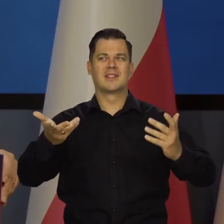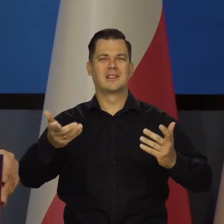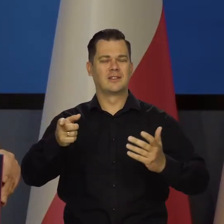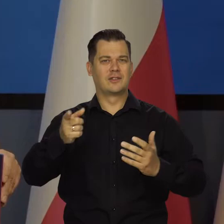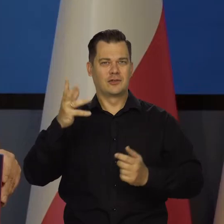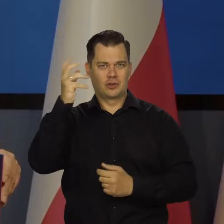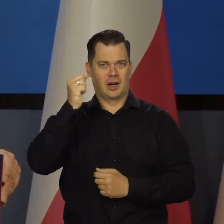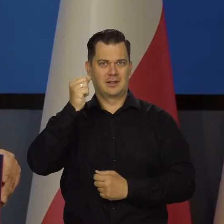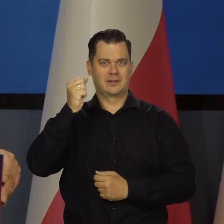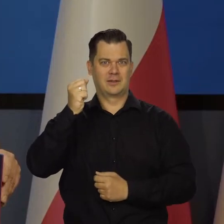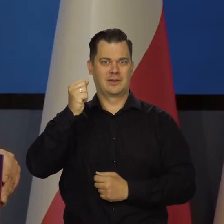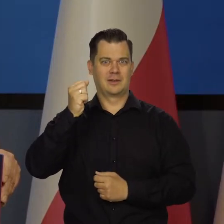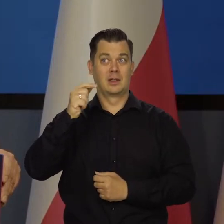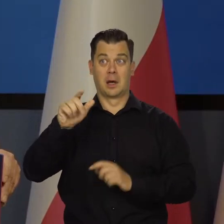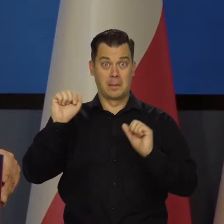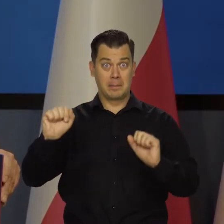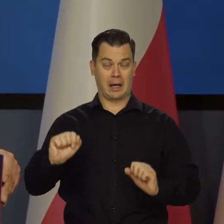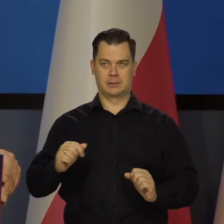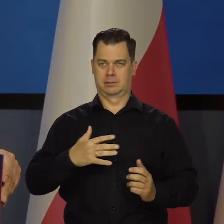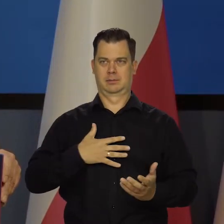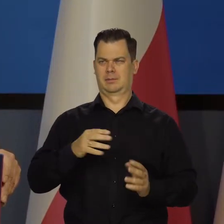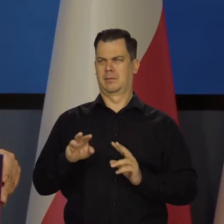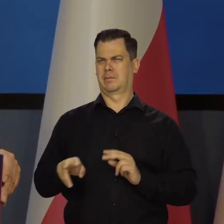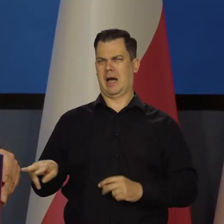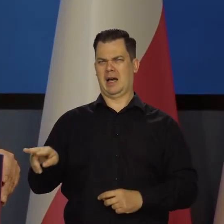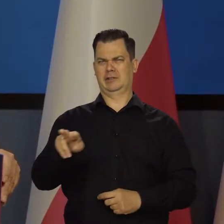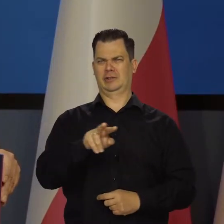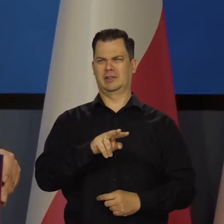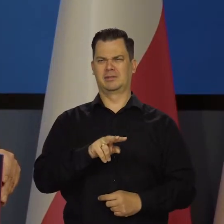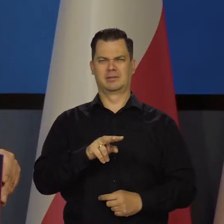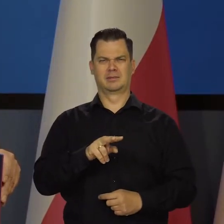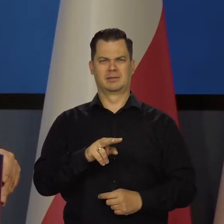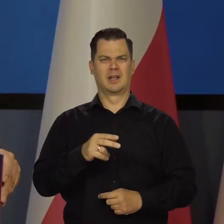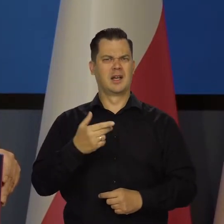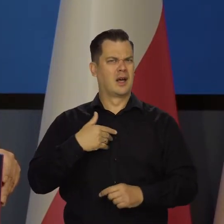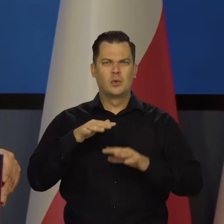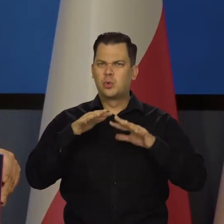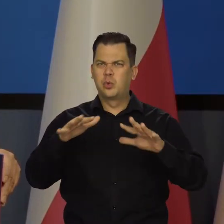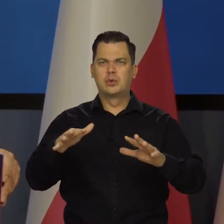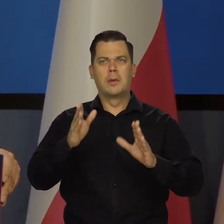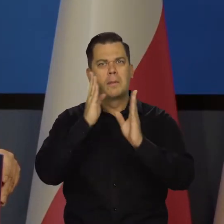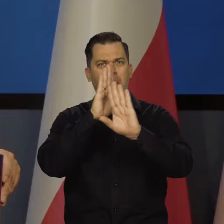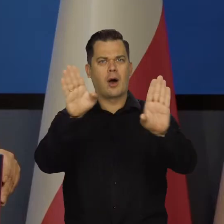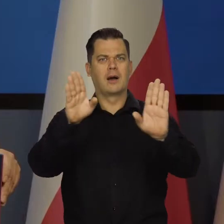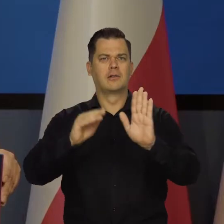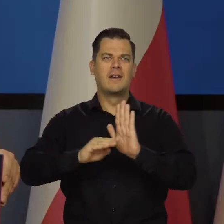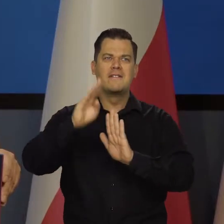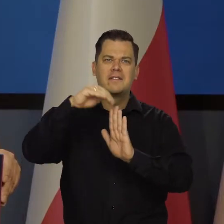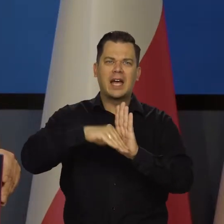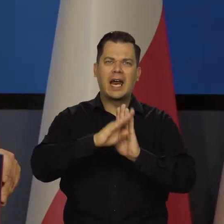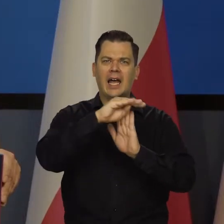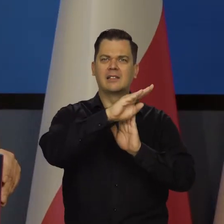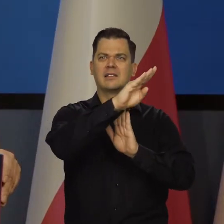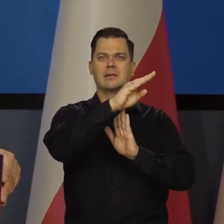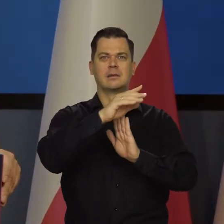My tu w banku nie możemy się nad tym nadziwić. Ja wielokrotnie publikowałem wykresy, jakieś informacje na ten temat.